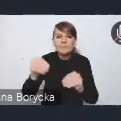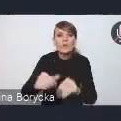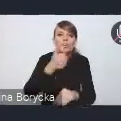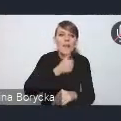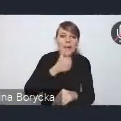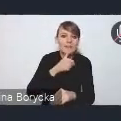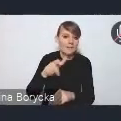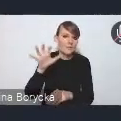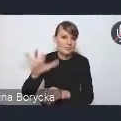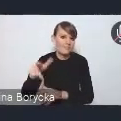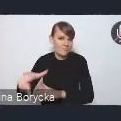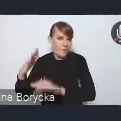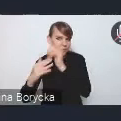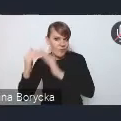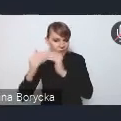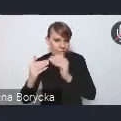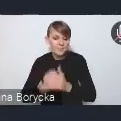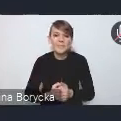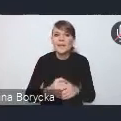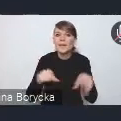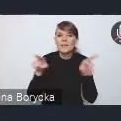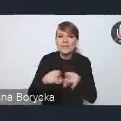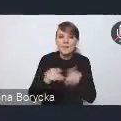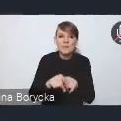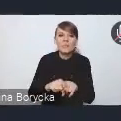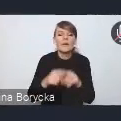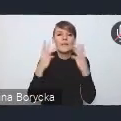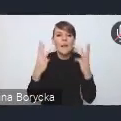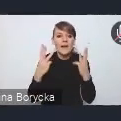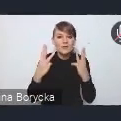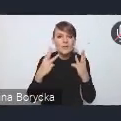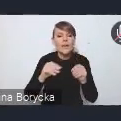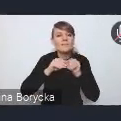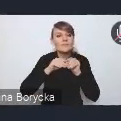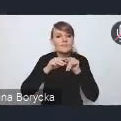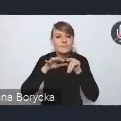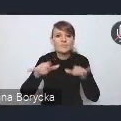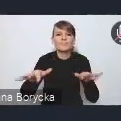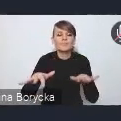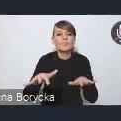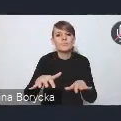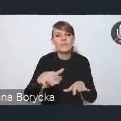Kluczowym jest również upowszechnienie mechanizmów zwiększania naturalnej retencji,